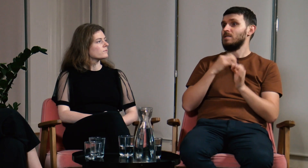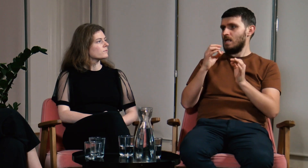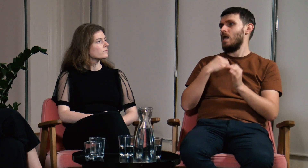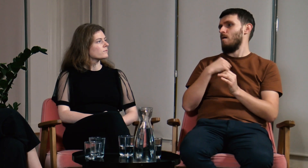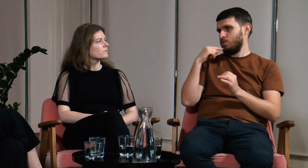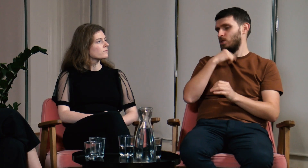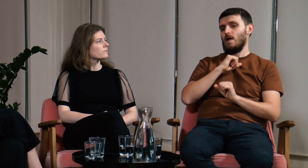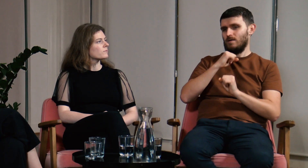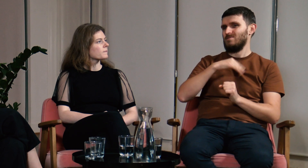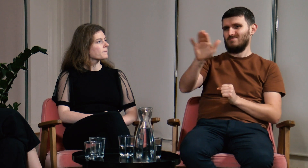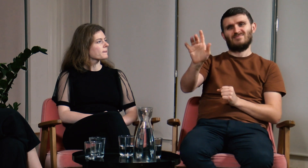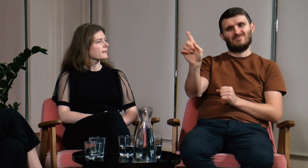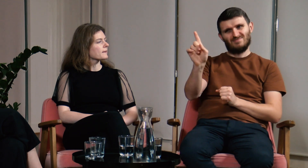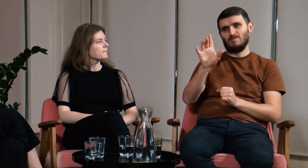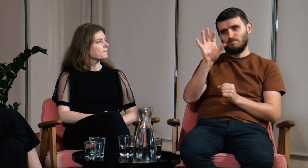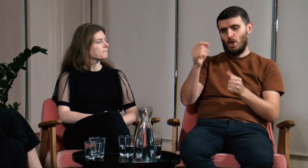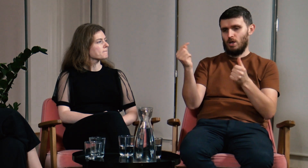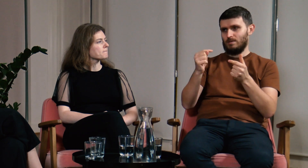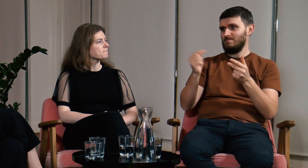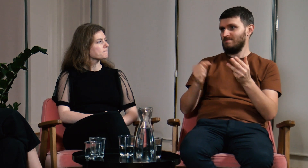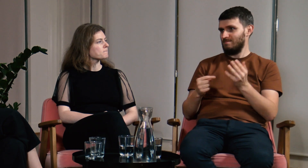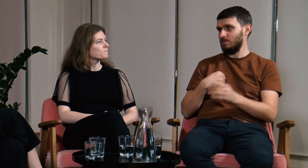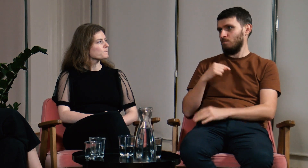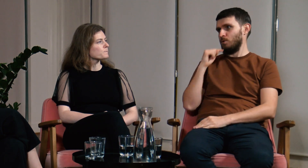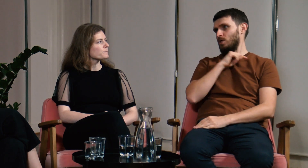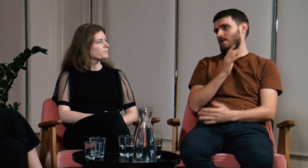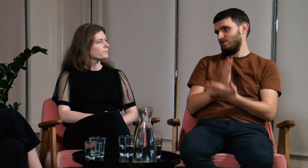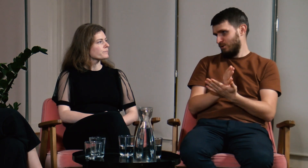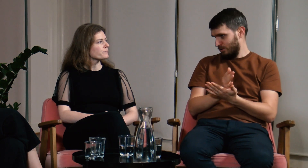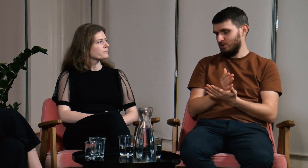Teraz bez problemu potrafię obronić swoje zdanie i dobrze je uargumentować.